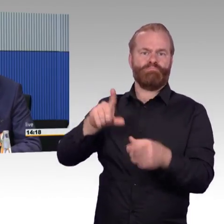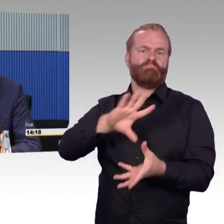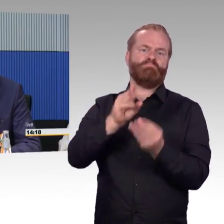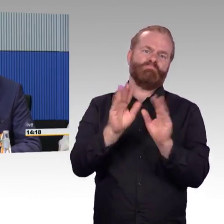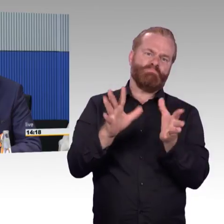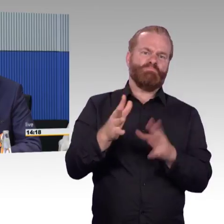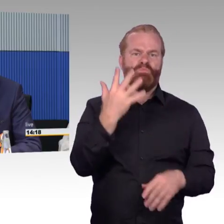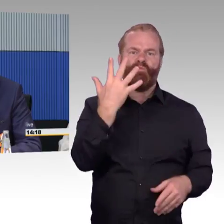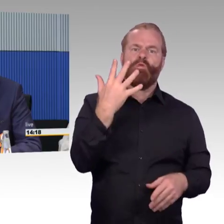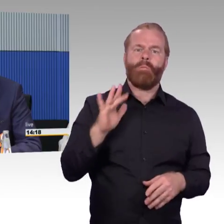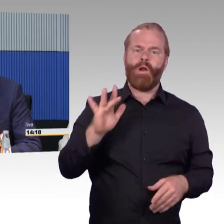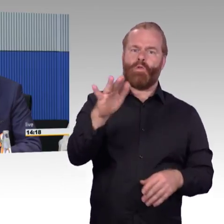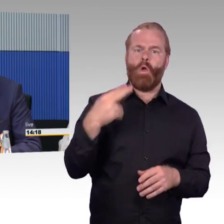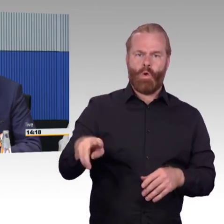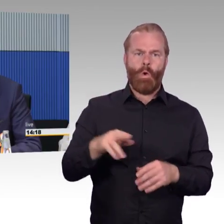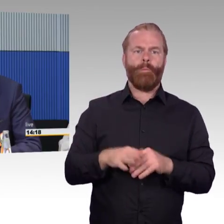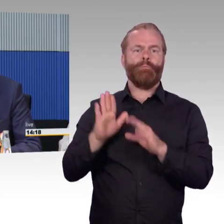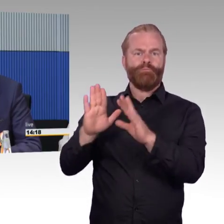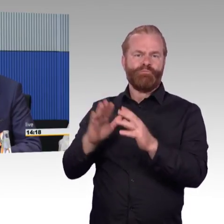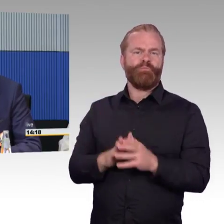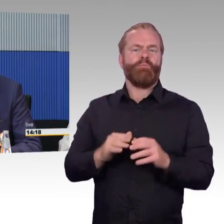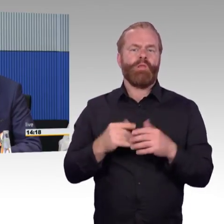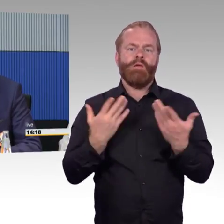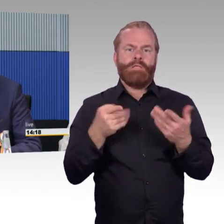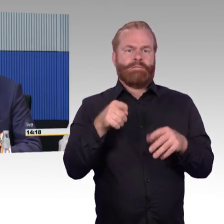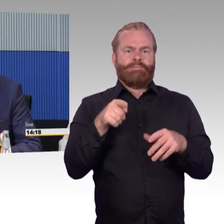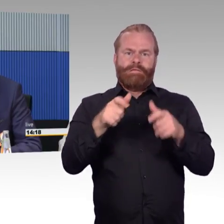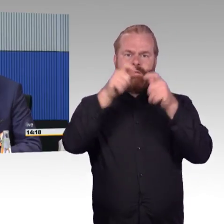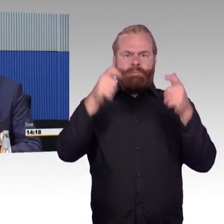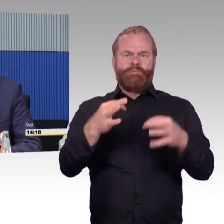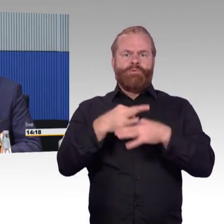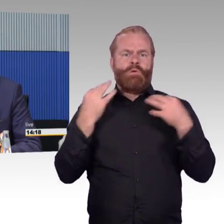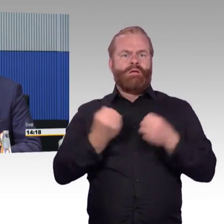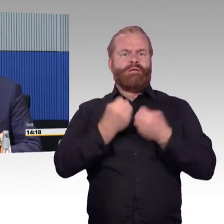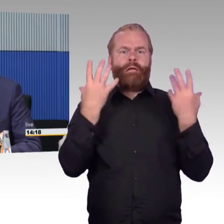weswegen auch Rolltreppen und Aufzüge immer wieder ausfallen. Das bewegt uns dazu, dass wir sagen, wir müssen gucken,